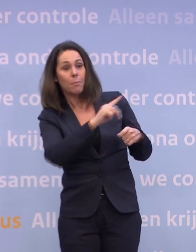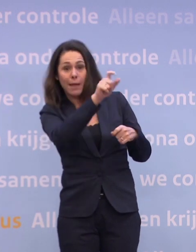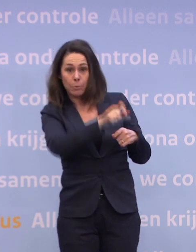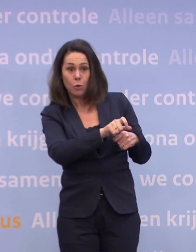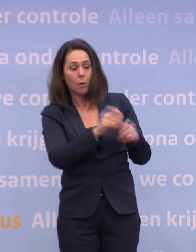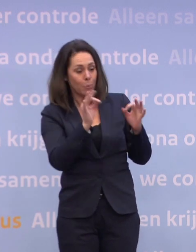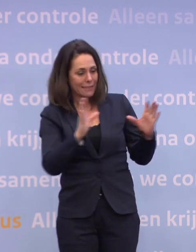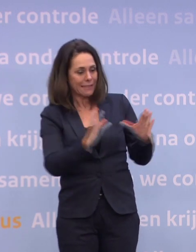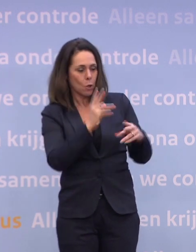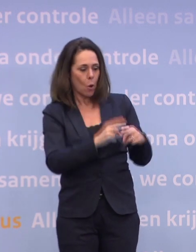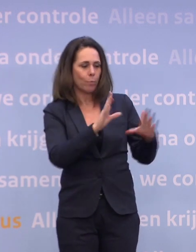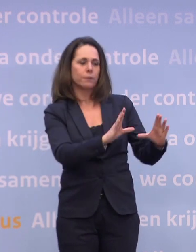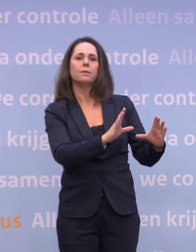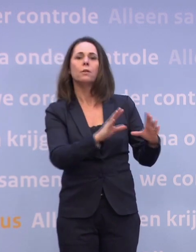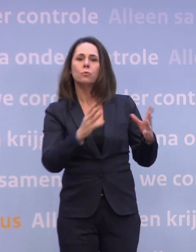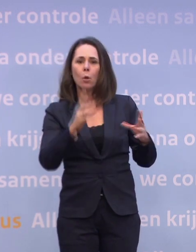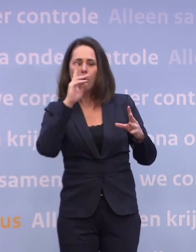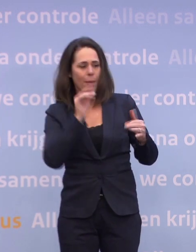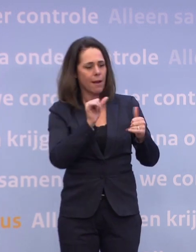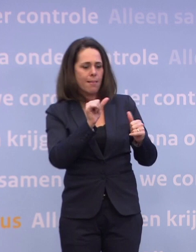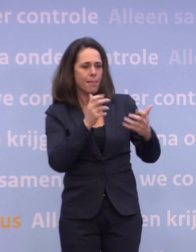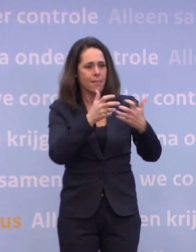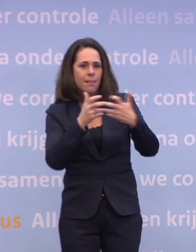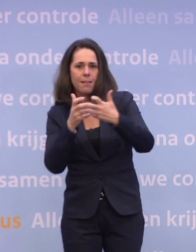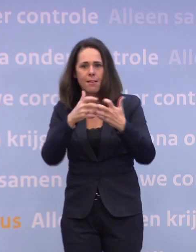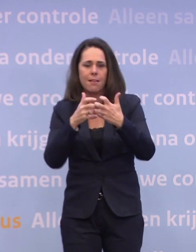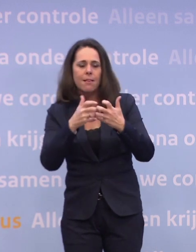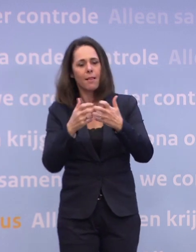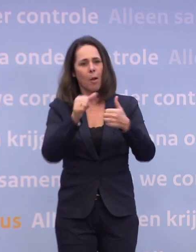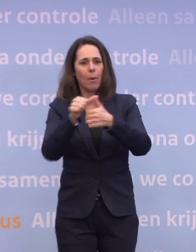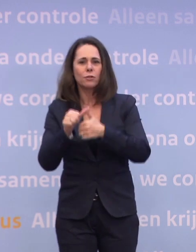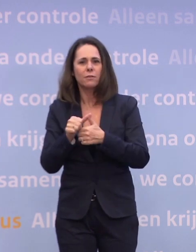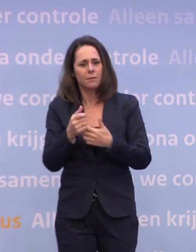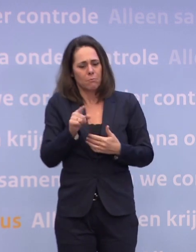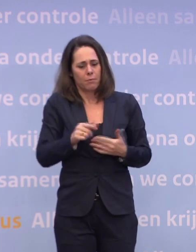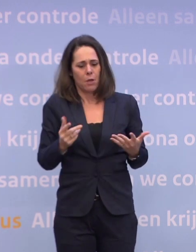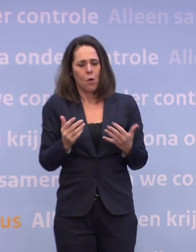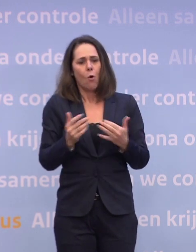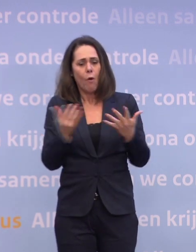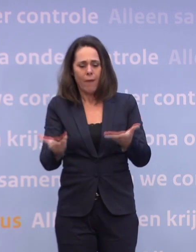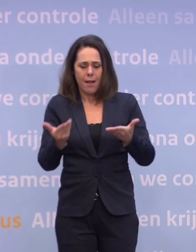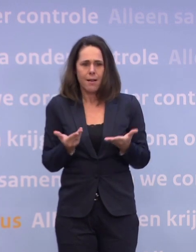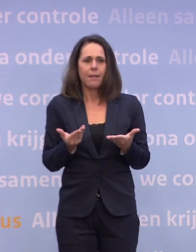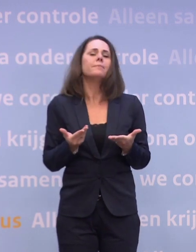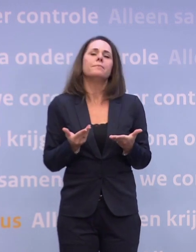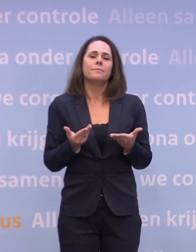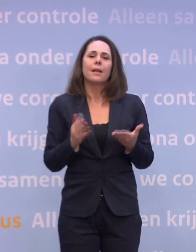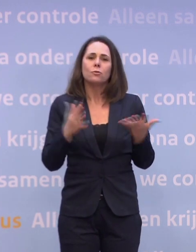En zo moeten we het de hele tijd proberen te passen. Een van de afhankelijkheden die we hebben, is de omvang van de levering... ...en zo proberen we die de hele tijd te passen...